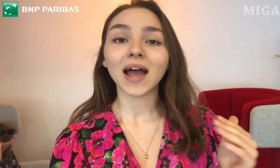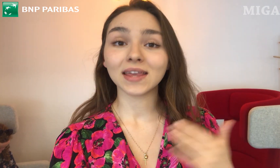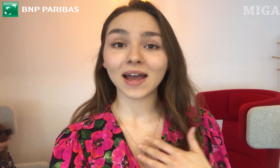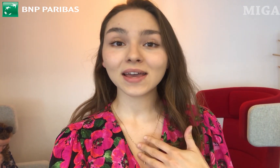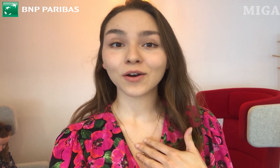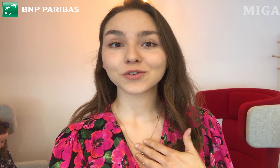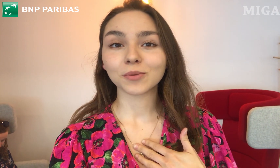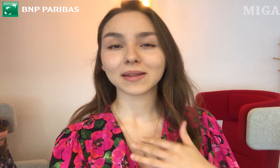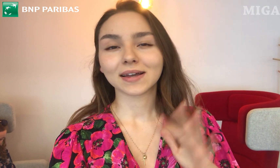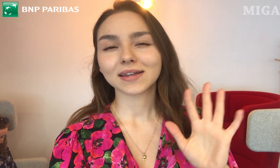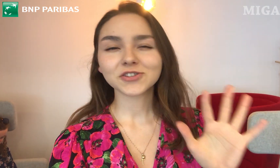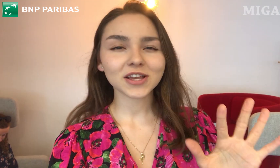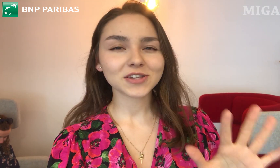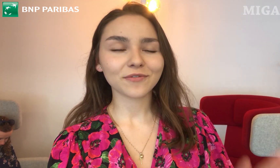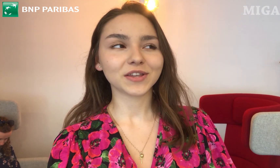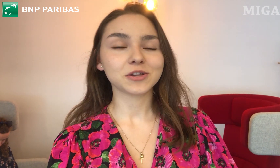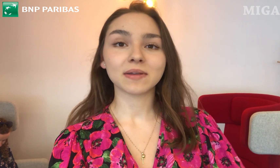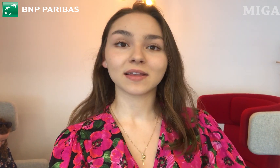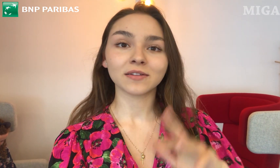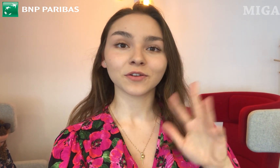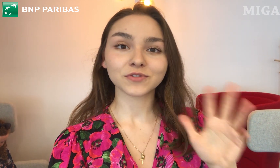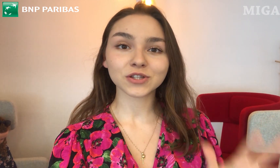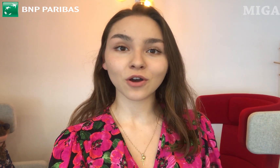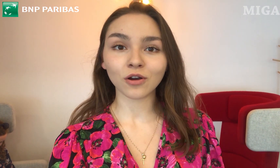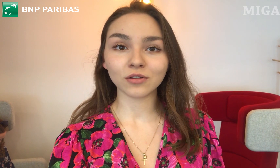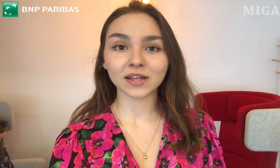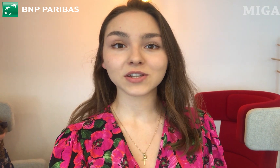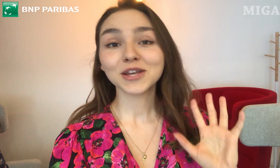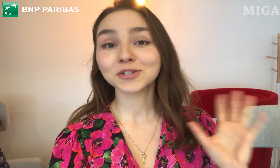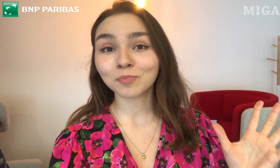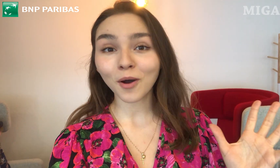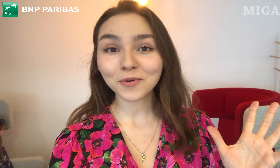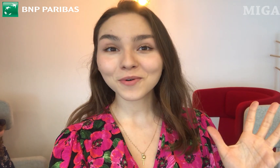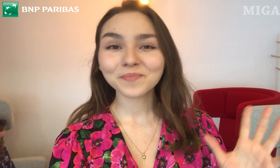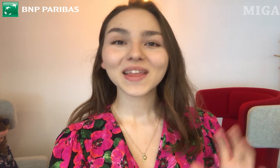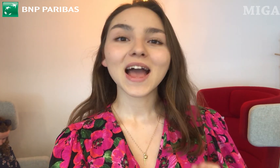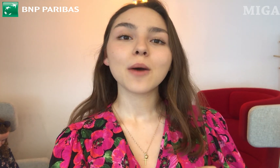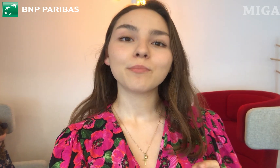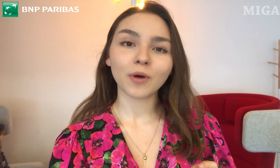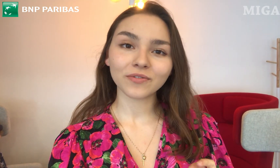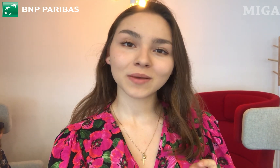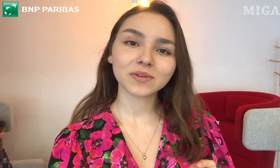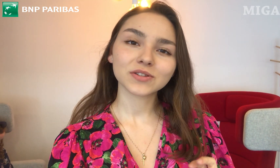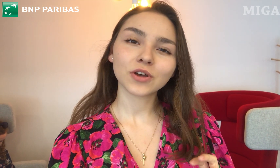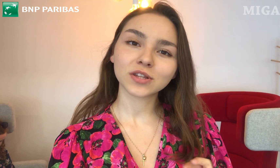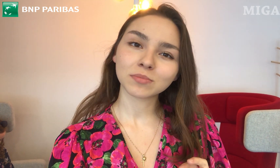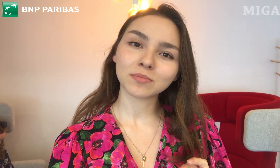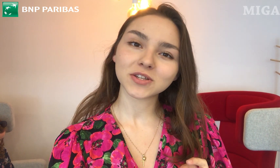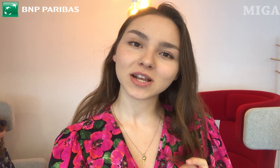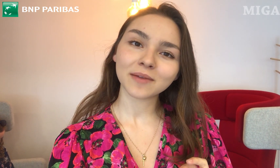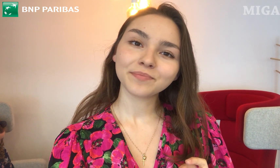A ja, jako osoba trzecia, wiecie, będę to wszystko oglądać z boku. Powiem, co o tym myślę